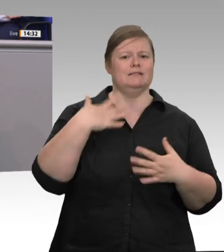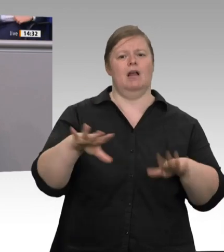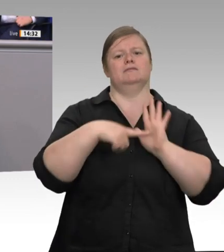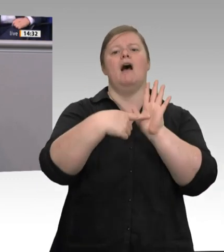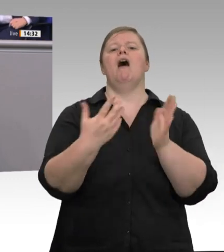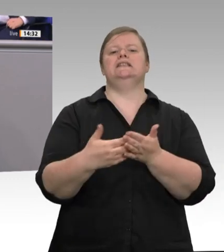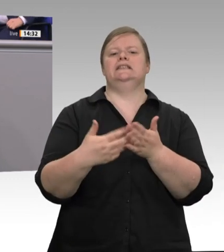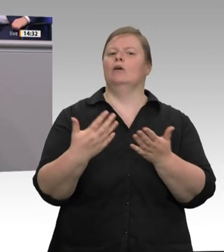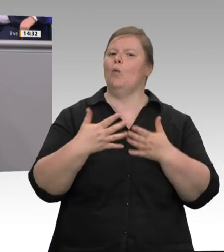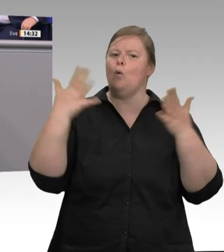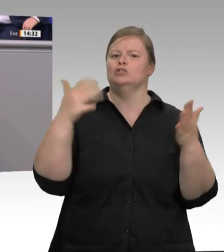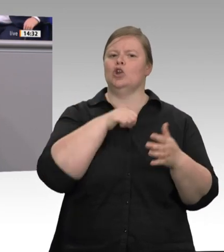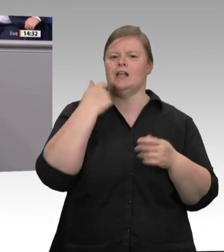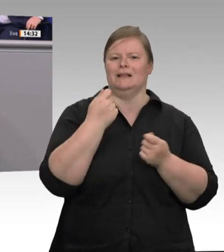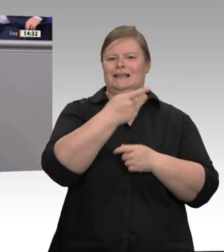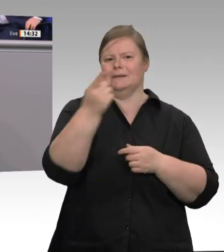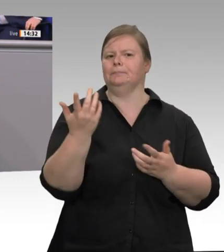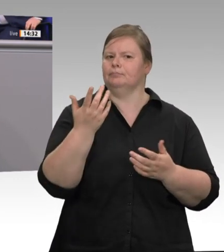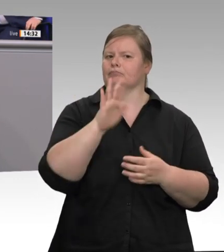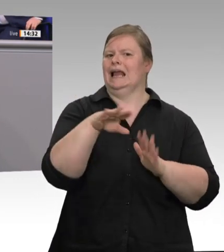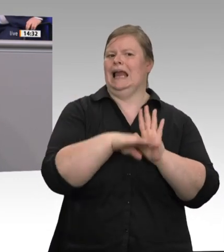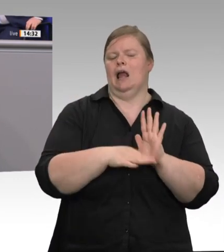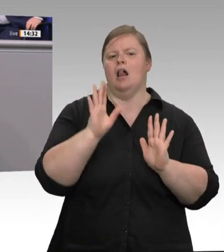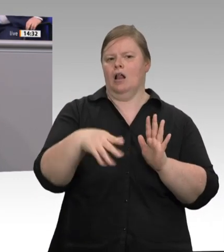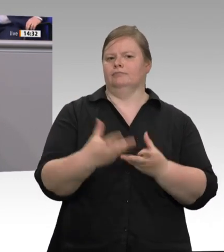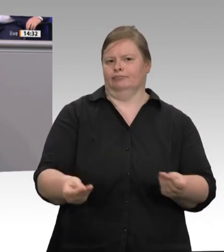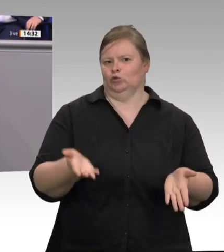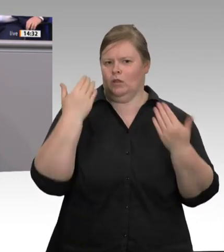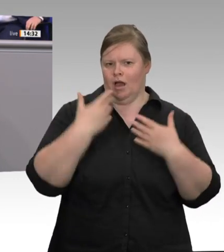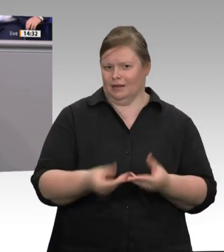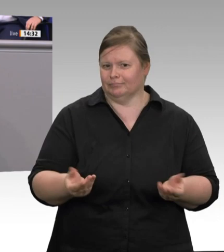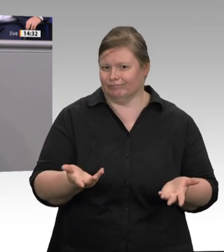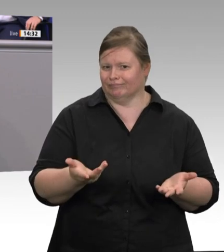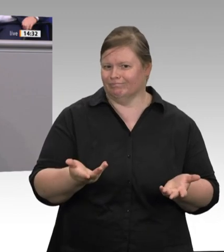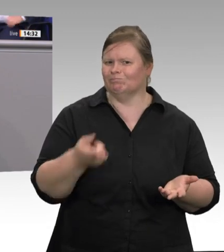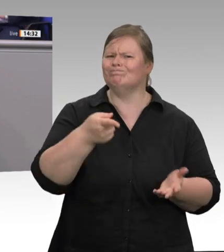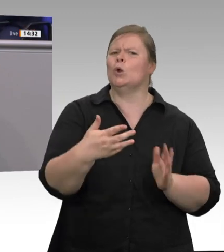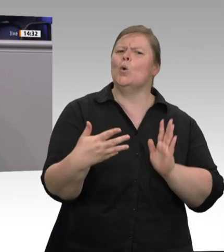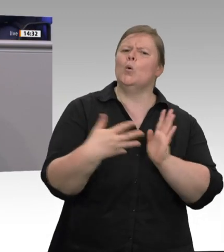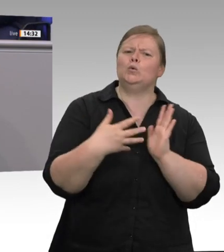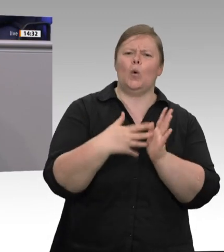„Geiz ist geil“ werden in der Öffentlichkeit Verbraucher getäuscht und Landwirte unter